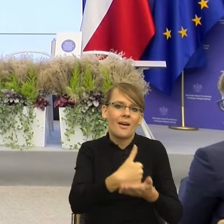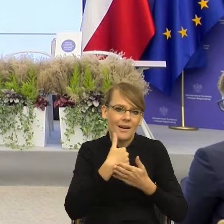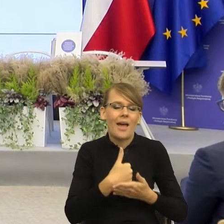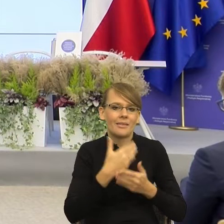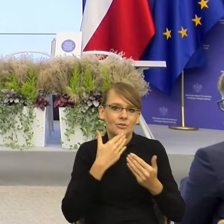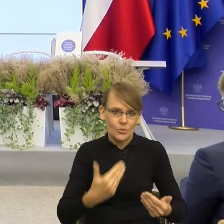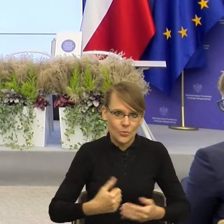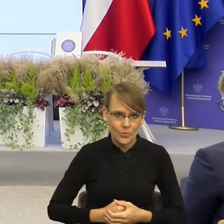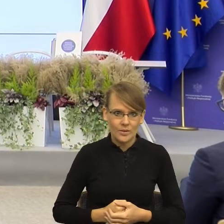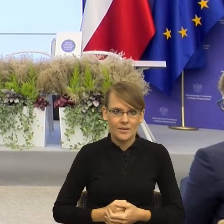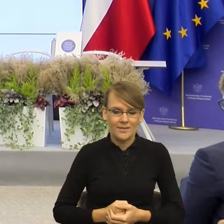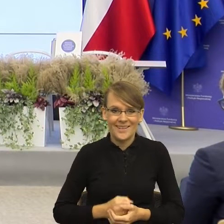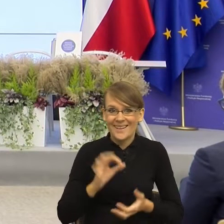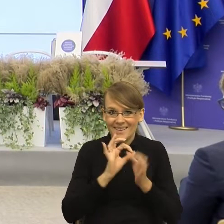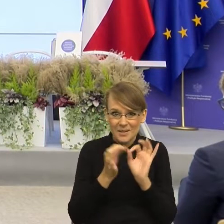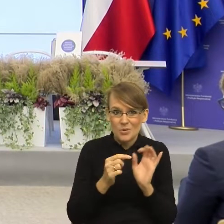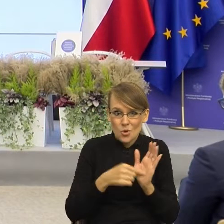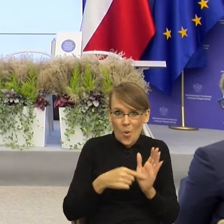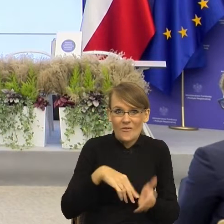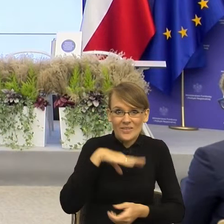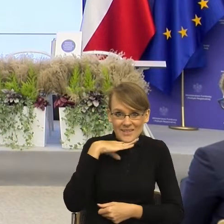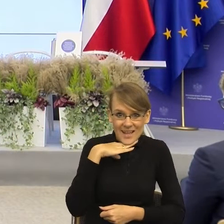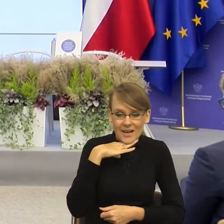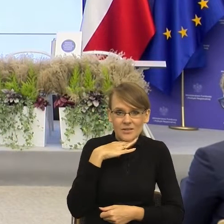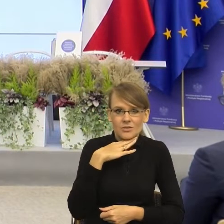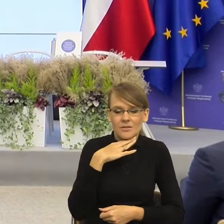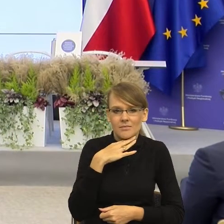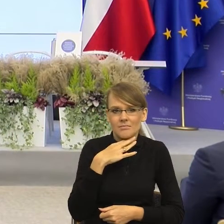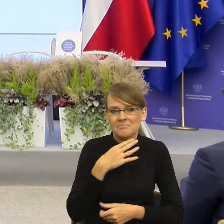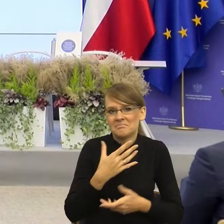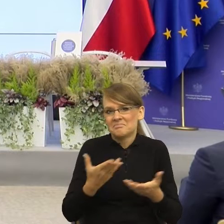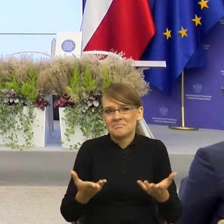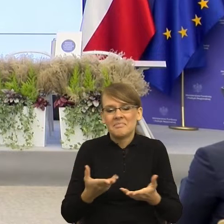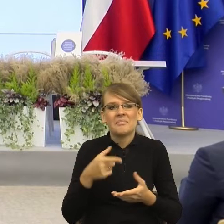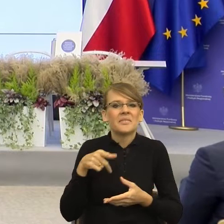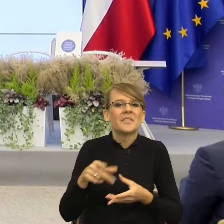wystarczyła, to właściwie większość sytuacji konfliktowych